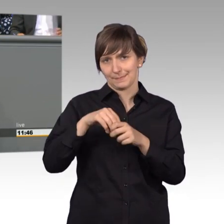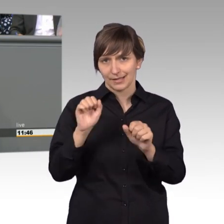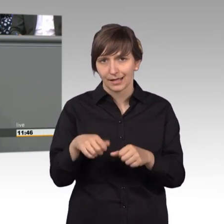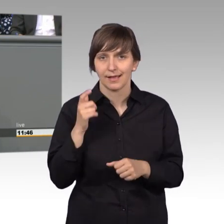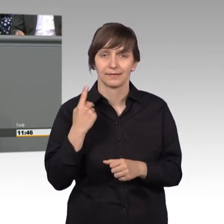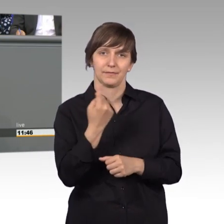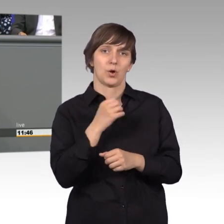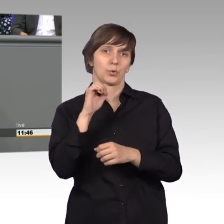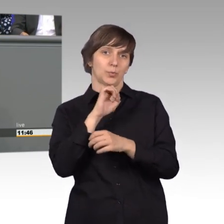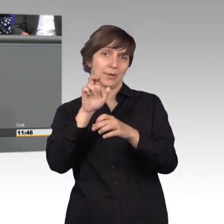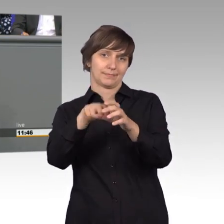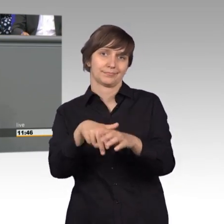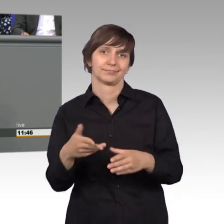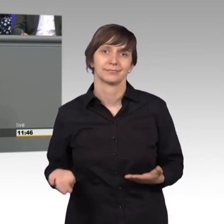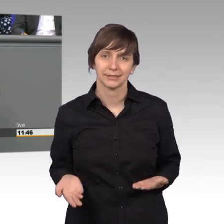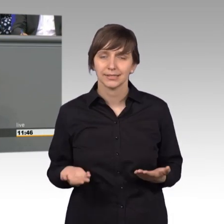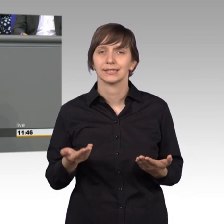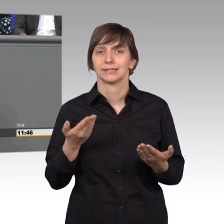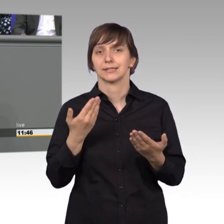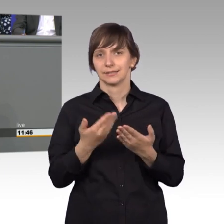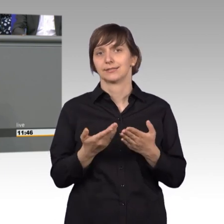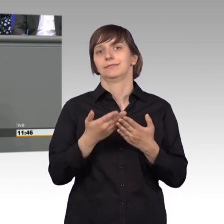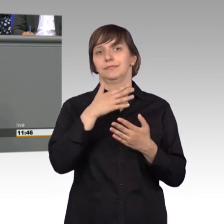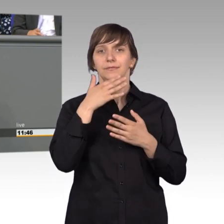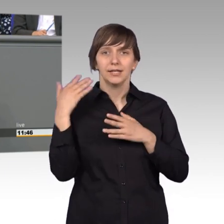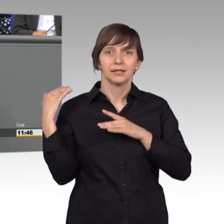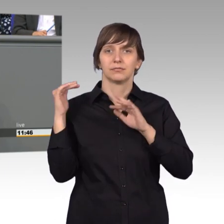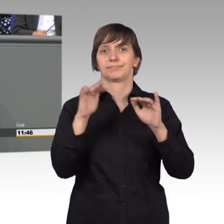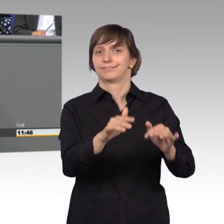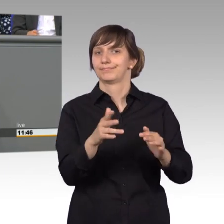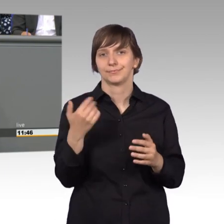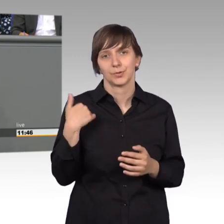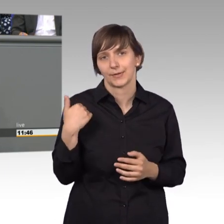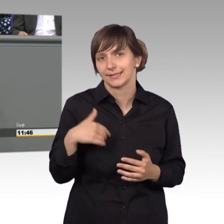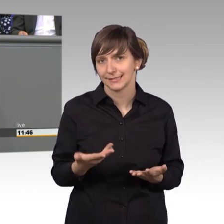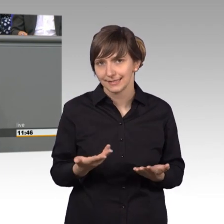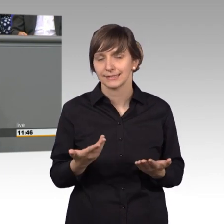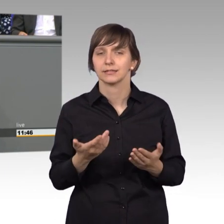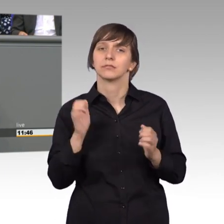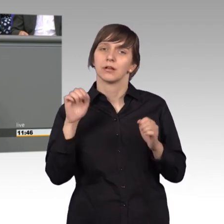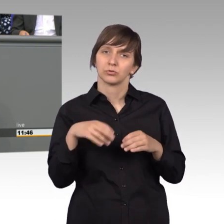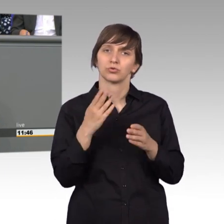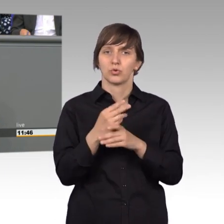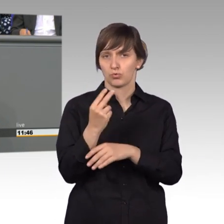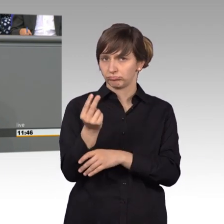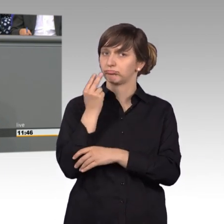gekommen und haben da noch nicht so viel beigetragen, kann man auf ein sehr gutes Jahr zurück schauen, da können